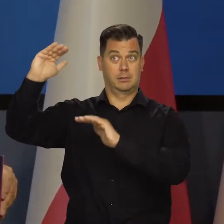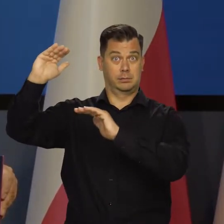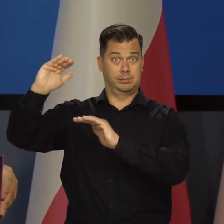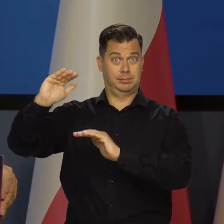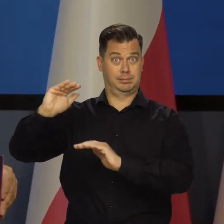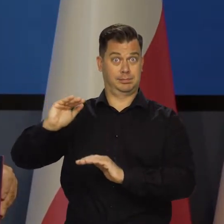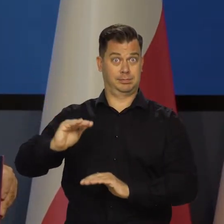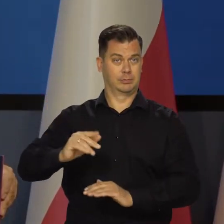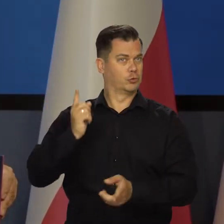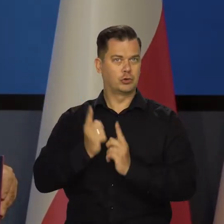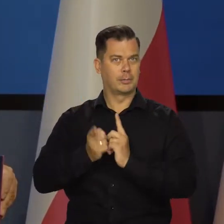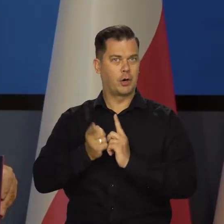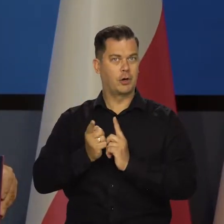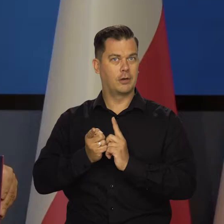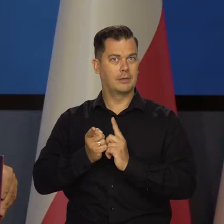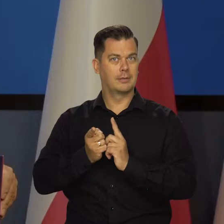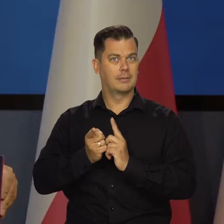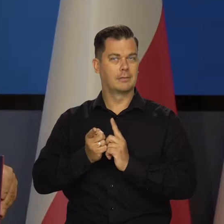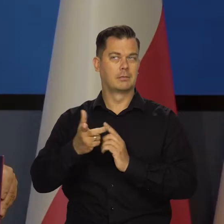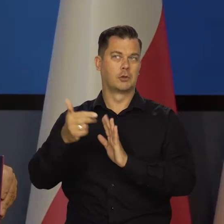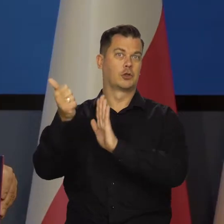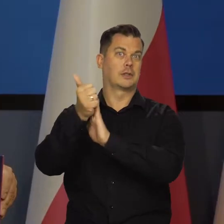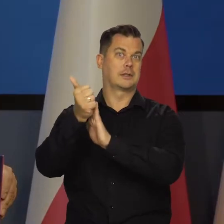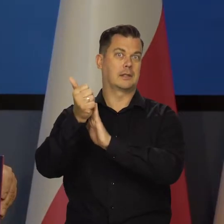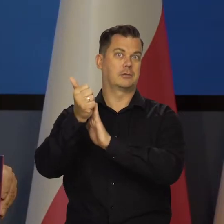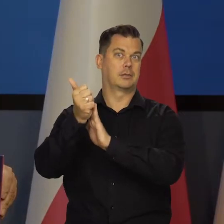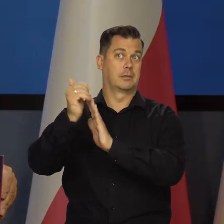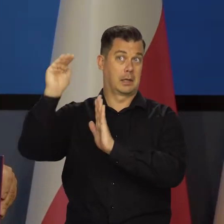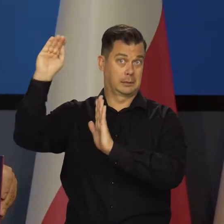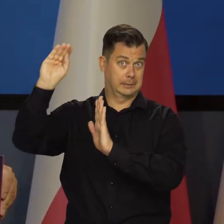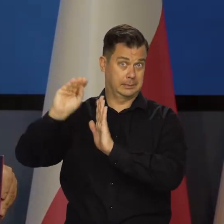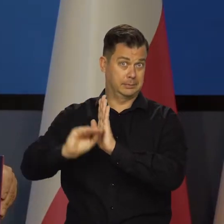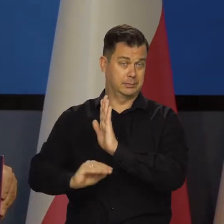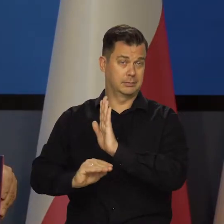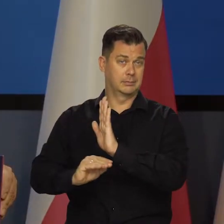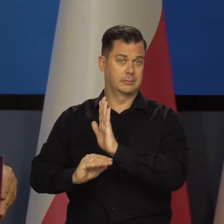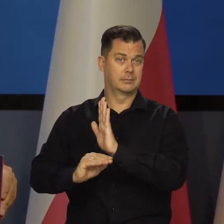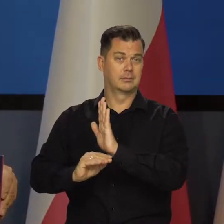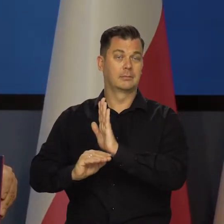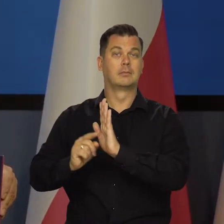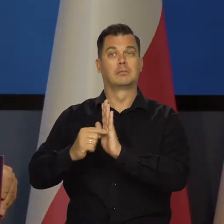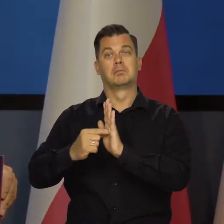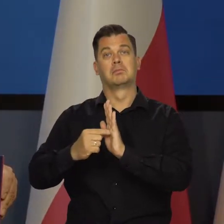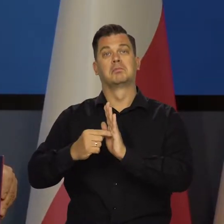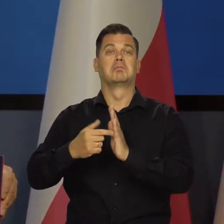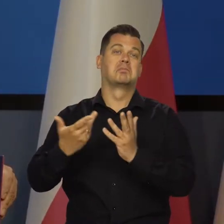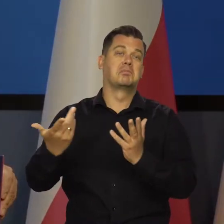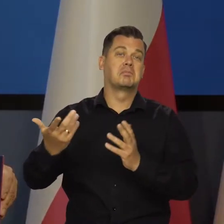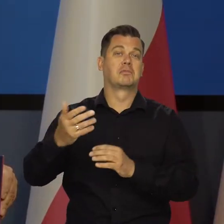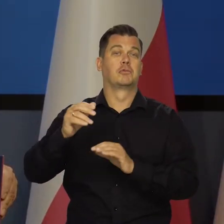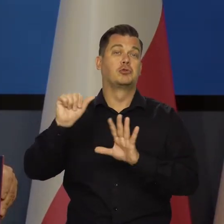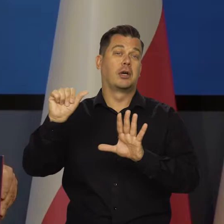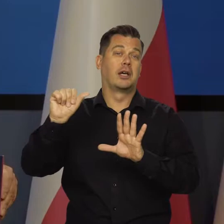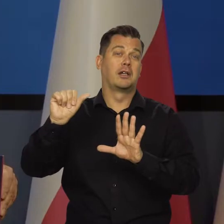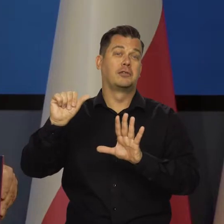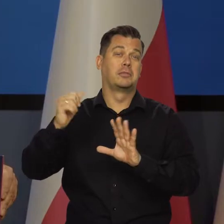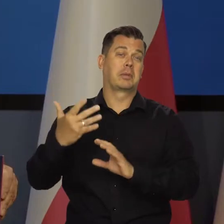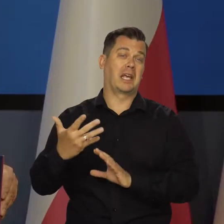Jak ta inflacja będzie szybko schodzić z tego poziomu co mamy - 16%, do tego poziomu jednocyfrowego.